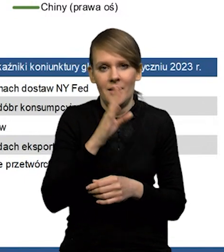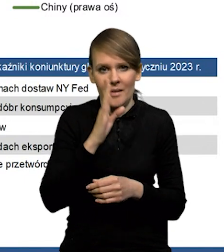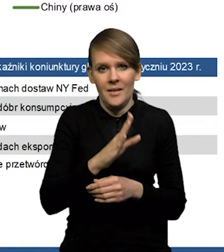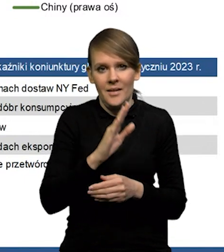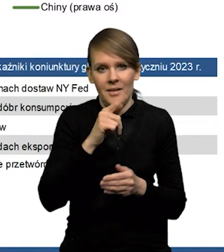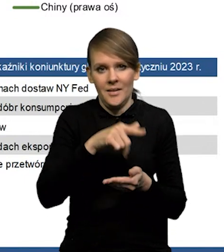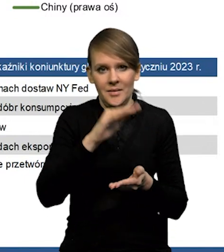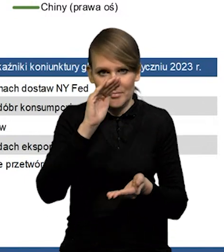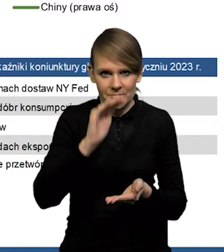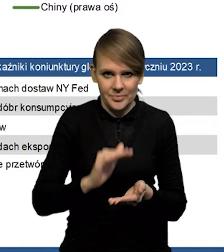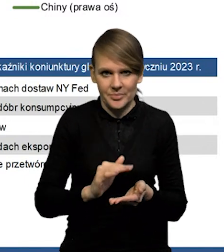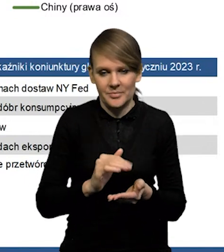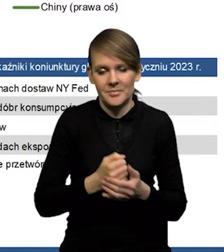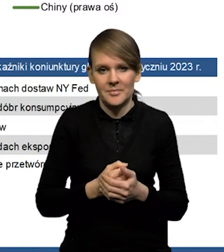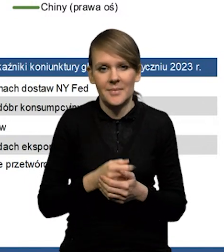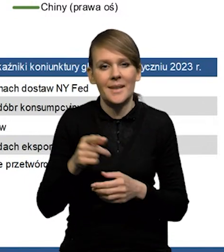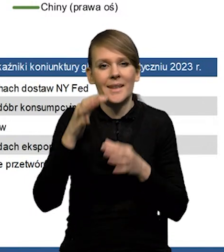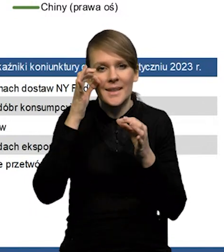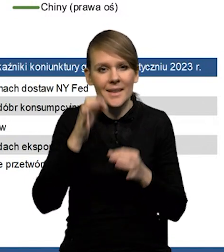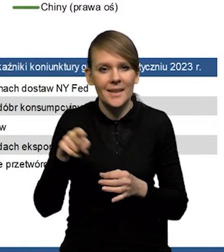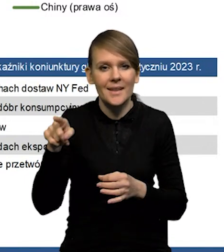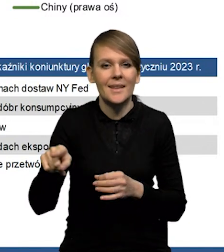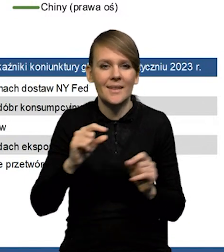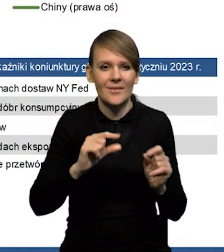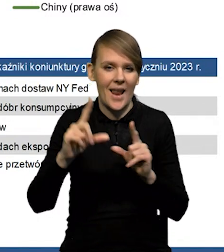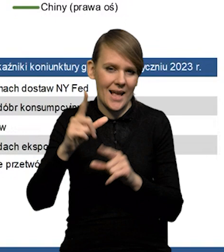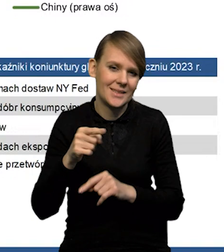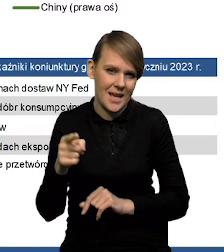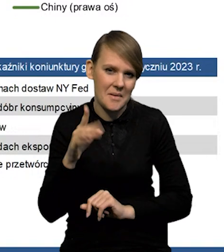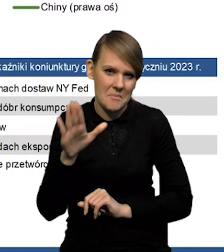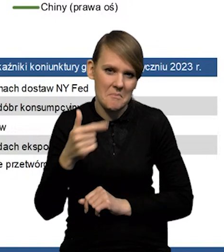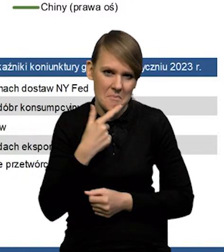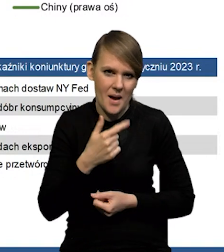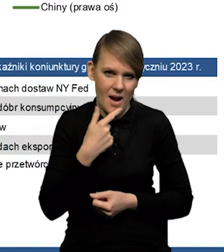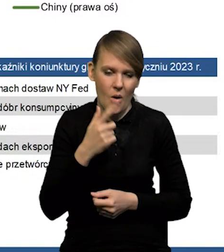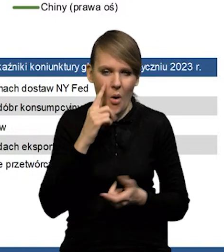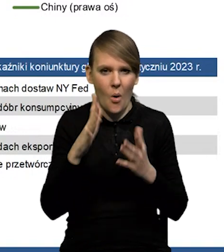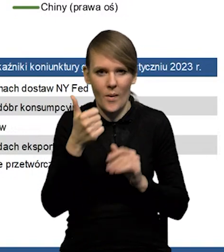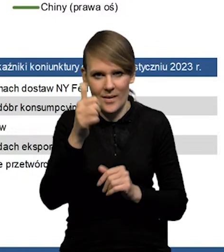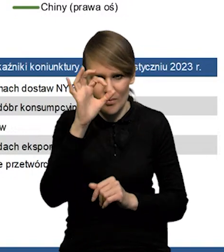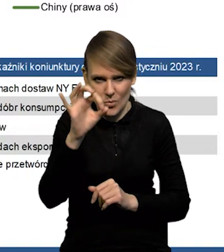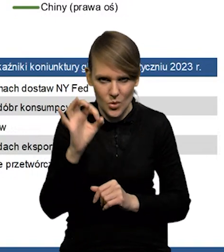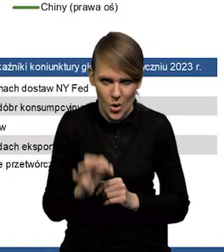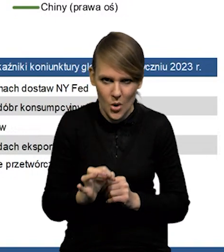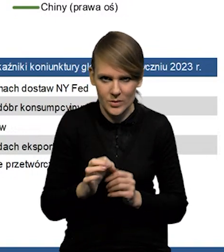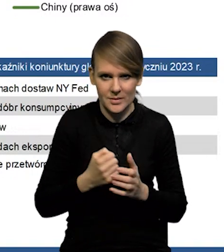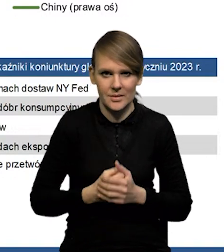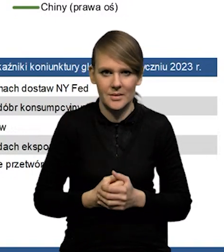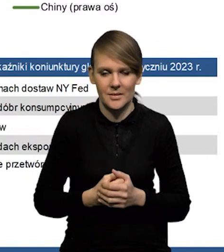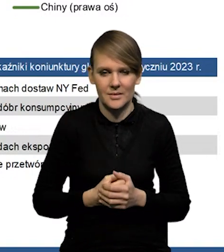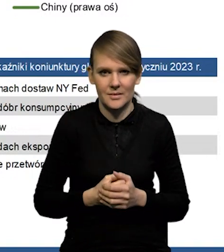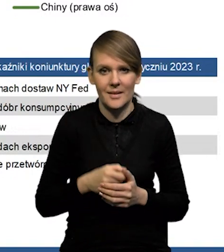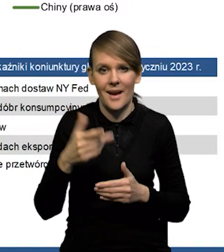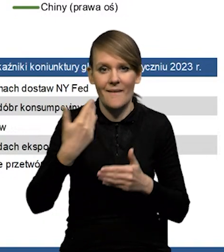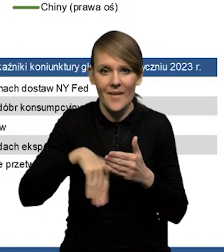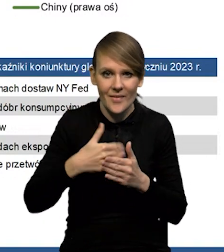przez te mniejsze napięcia w sieciach dostaw. Inflacja w Chinach jest bardzo niska, cały czas bazowa w okolicach jednego procenta. Tak, tam widać, że ta wewnętrzna presja